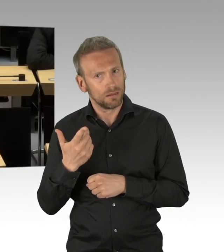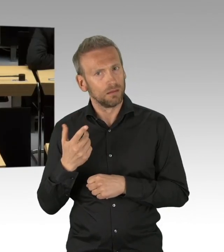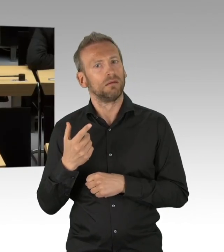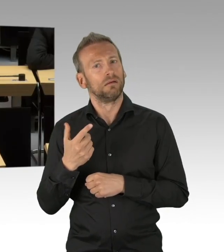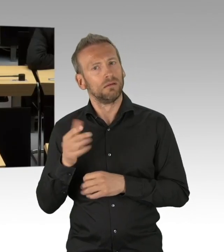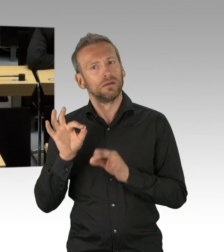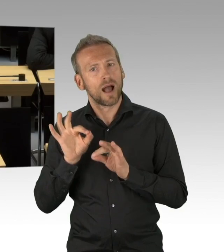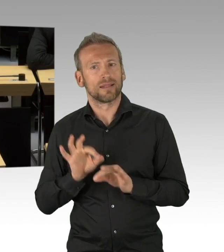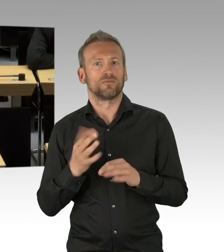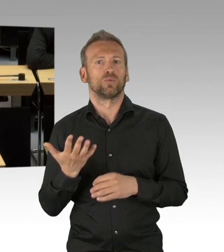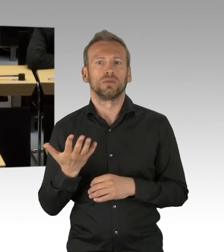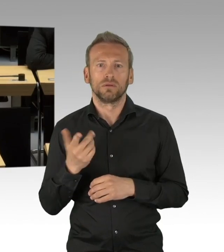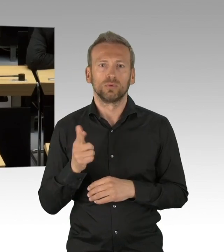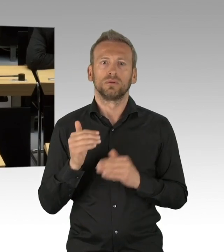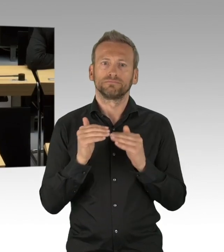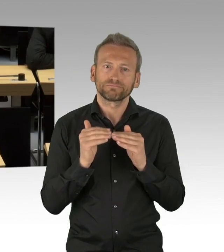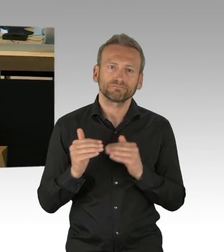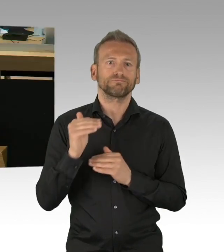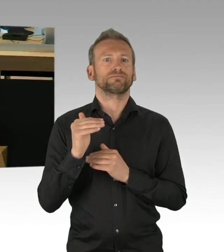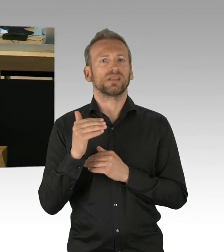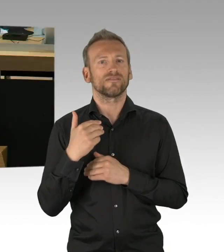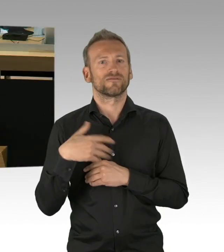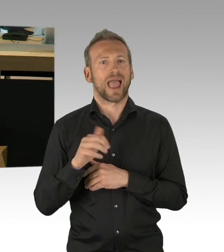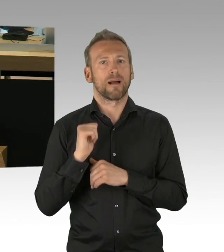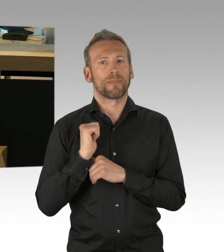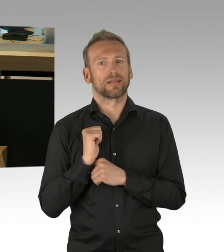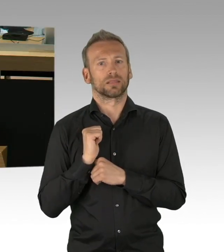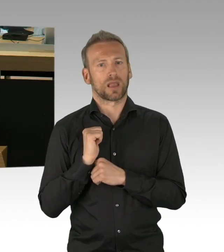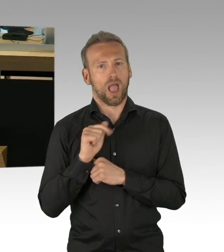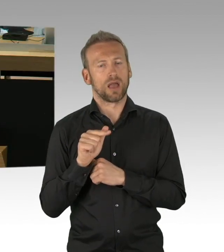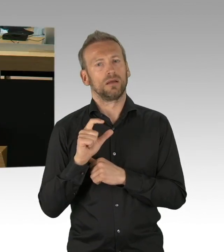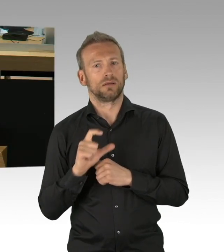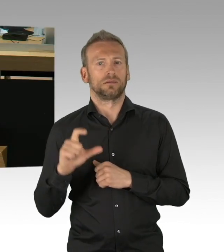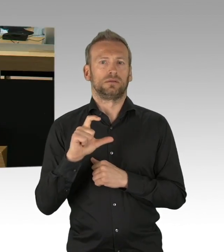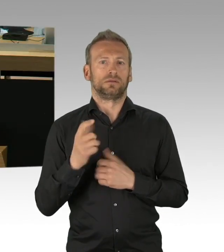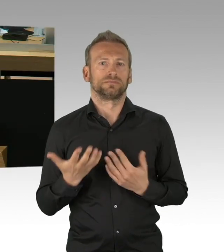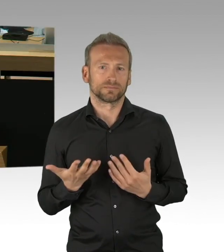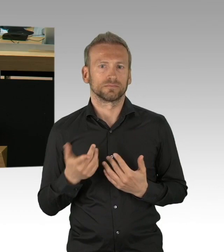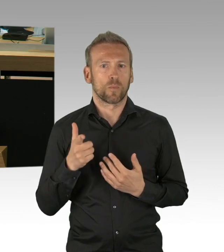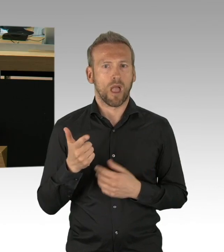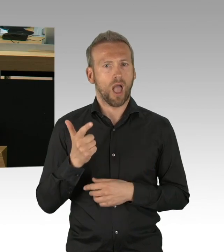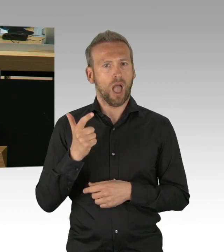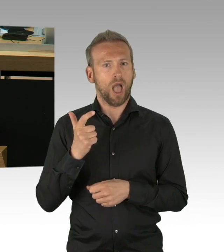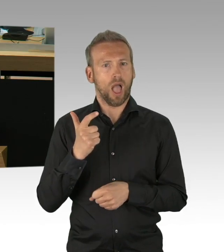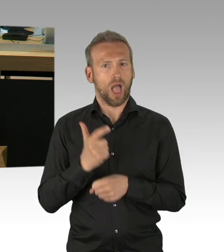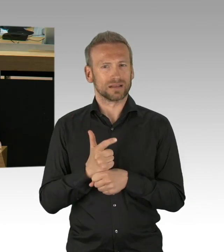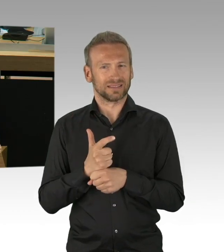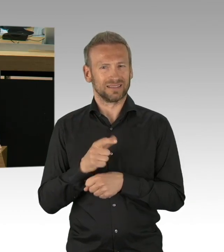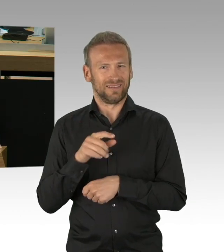und wir tun alles gemeinschaftlich dies abzuwehren, aber bitte, bitte es ist nicht die Zeit für Wünsch-Dir-was-Listen,